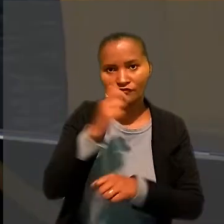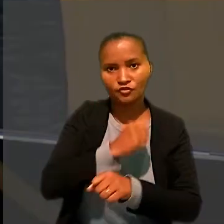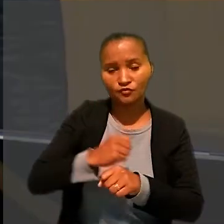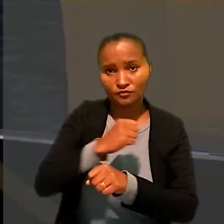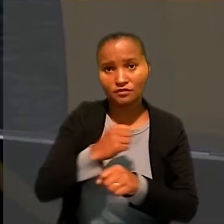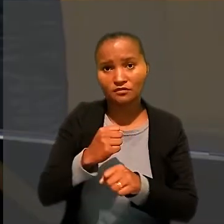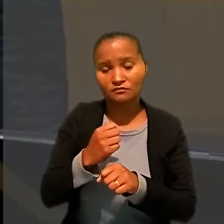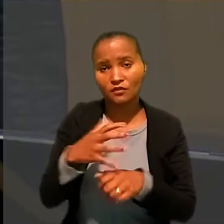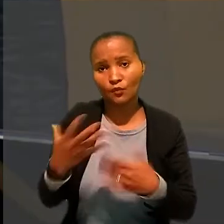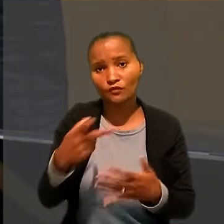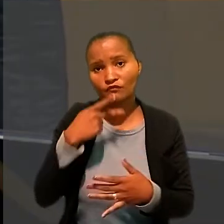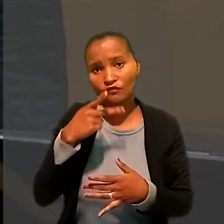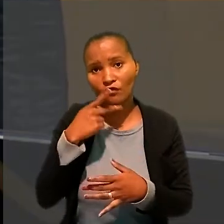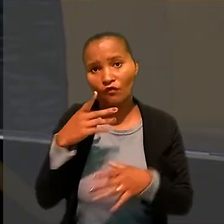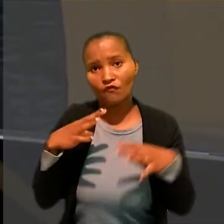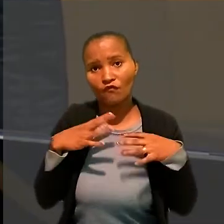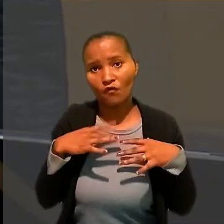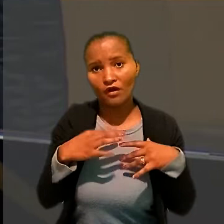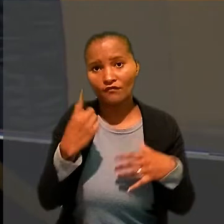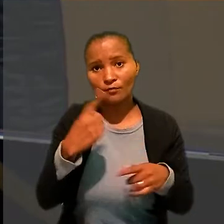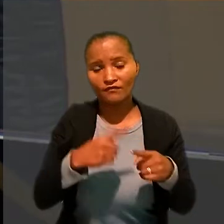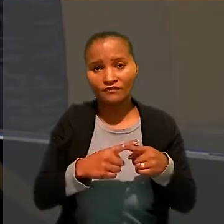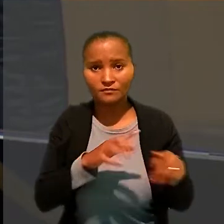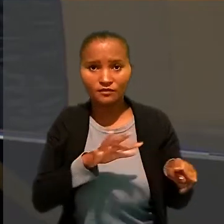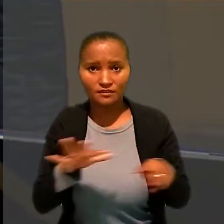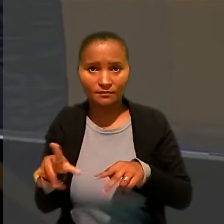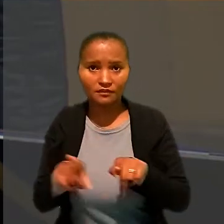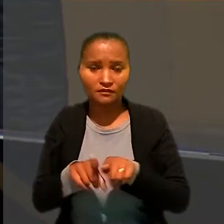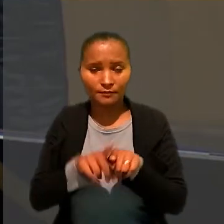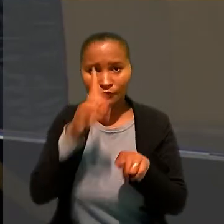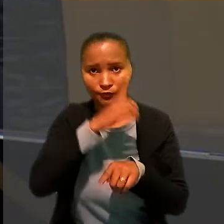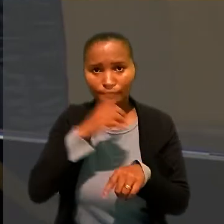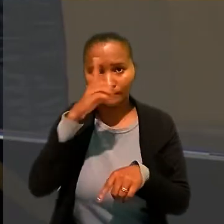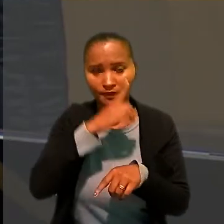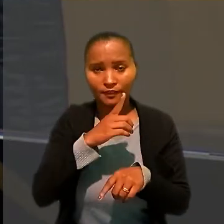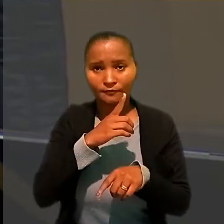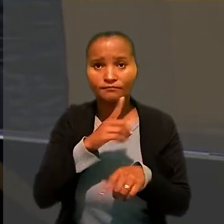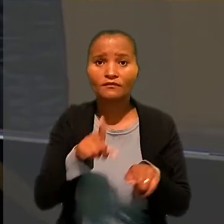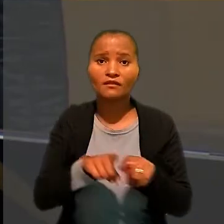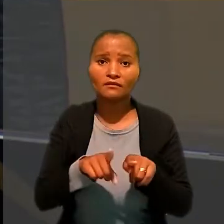O relator citou ainda as provas referentes aos eventos realizados pelo restaurante.